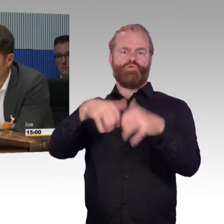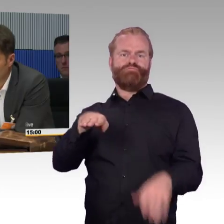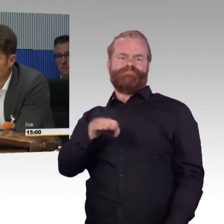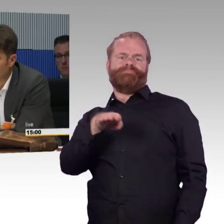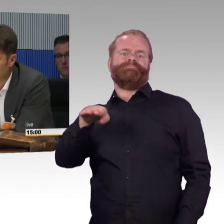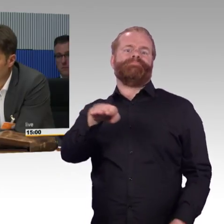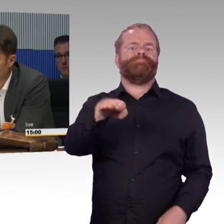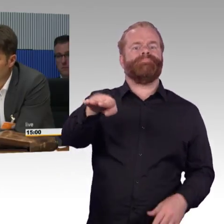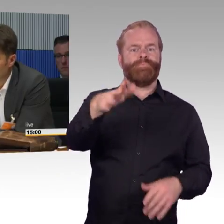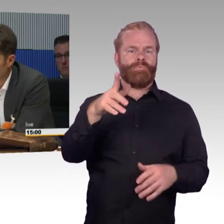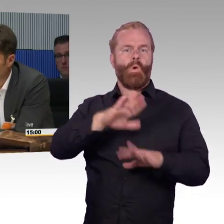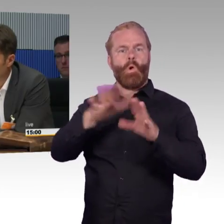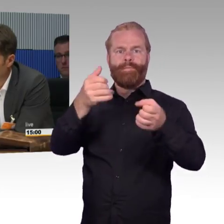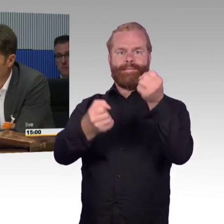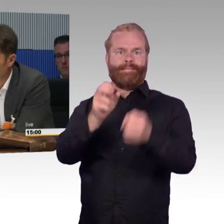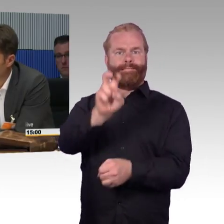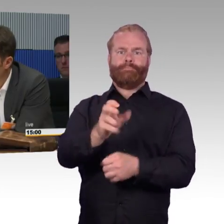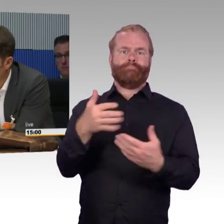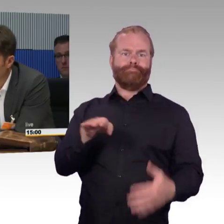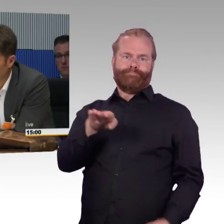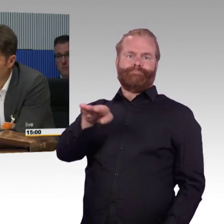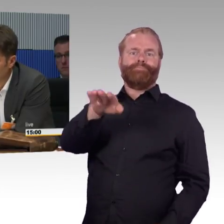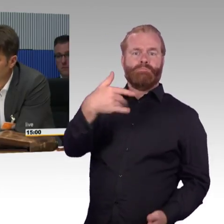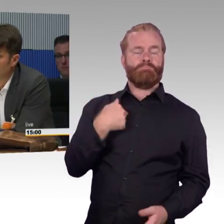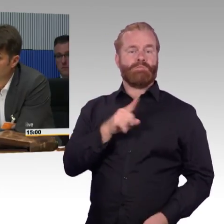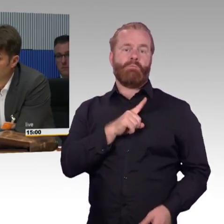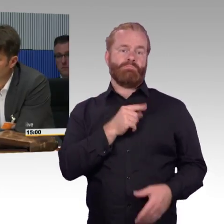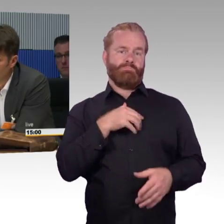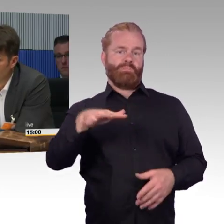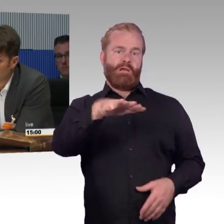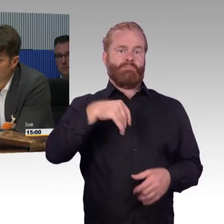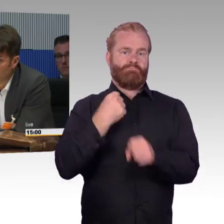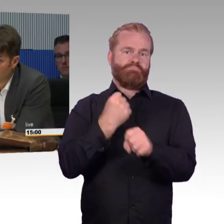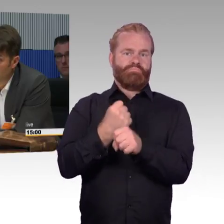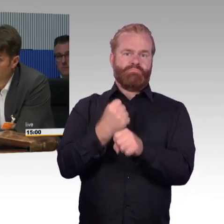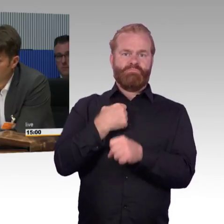oder die Bahnsteige, bestelle ich mir per App ein Fahrzeug, das vor meiner Haustür hält.